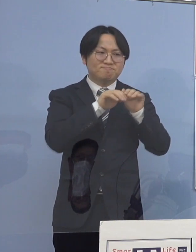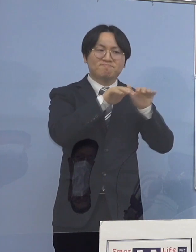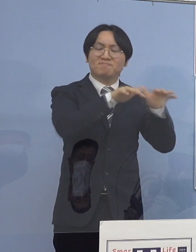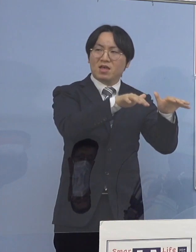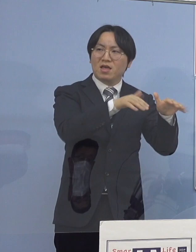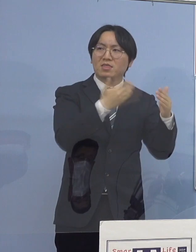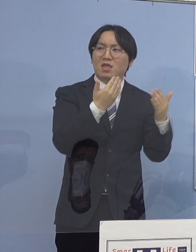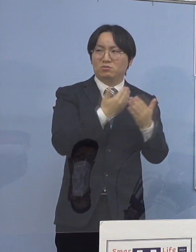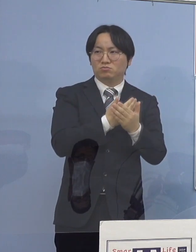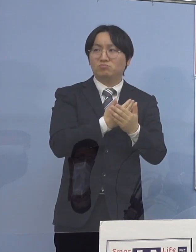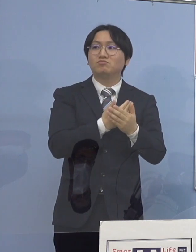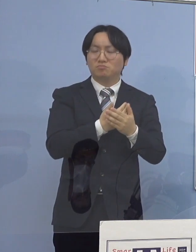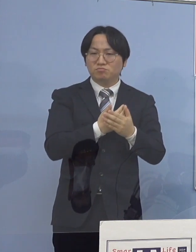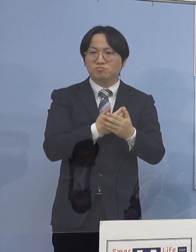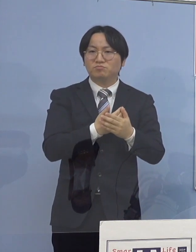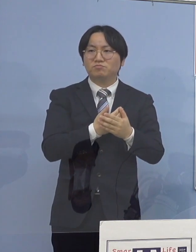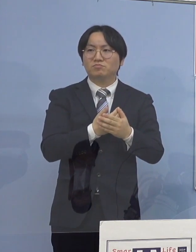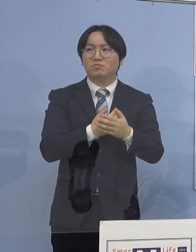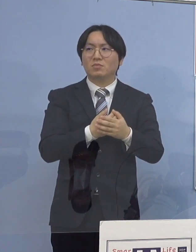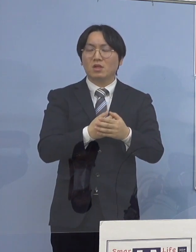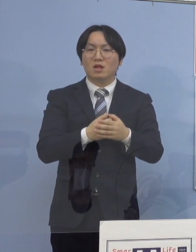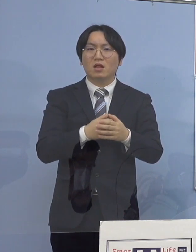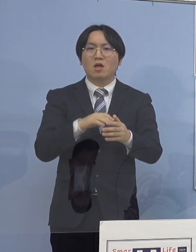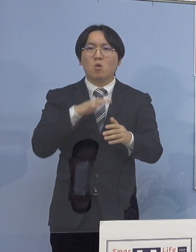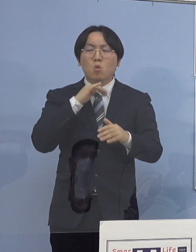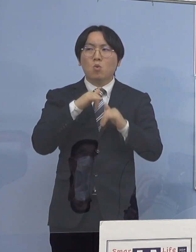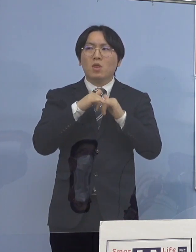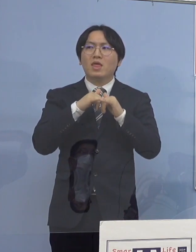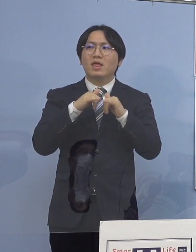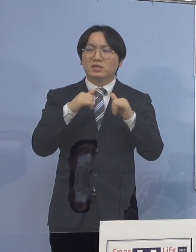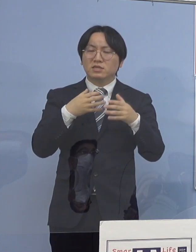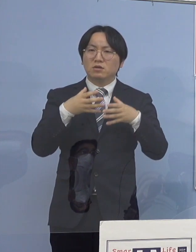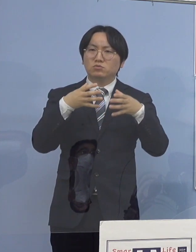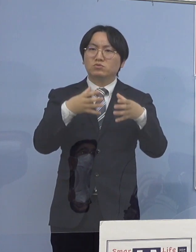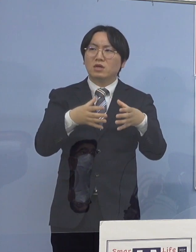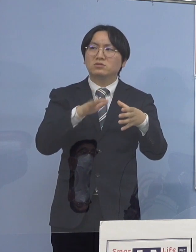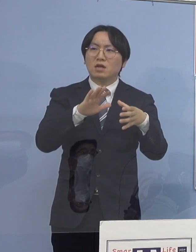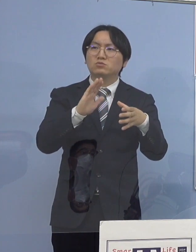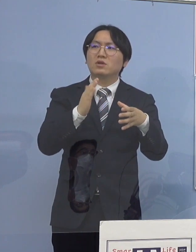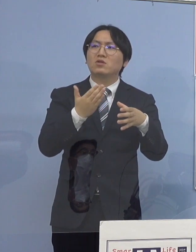高齢者クラスターということもあるんですが 数は圧倒的に21分の2、少ない